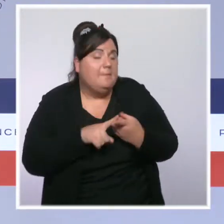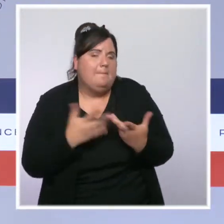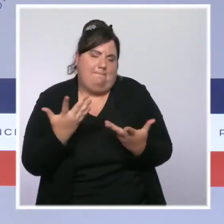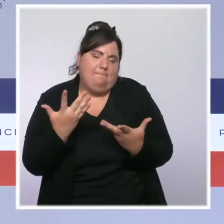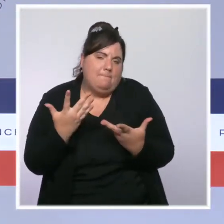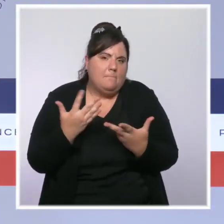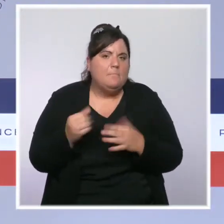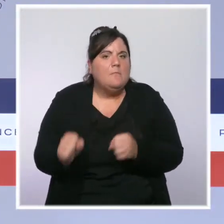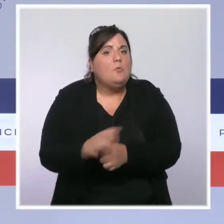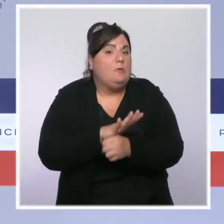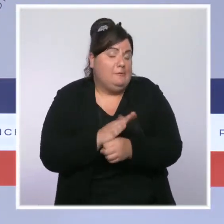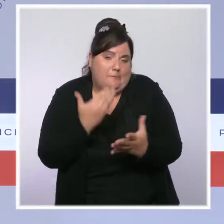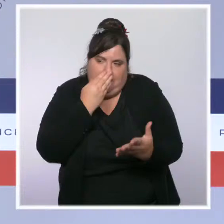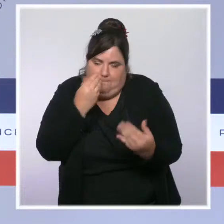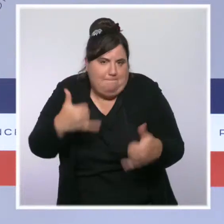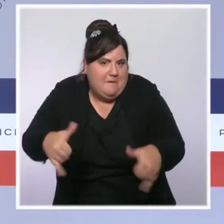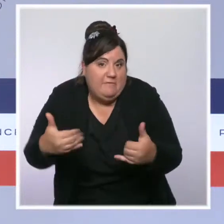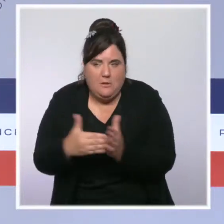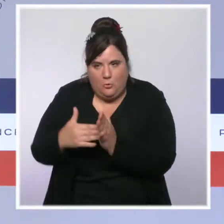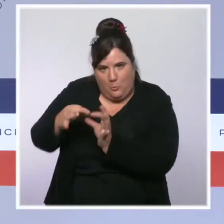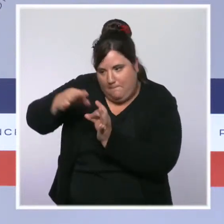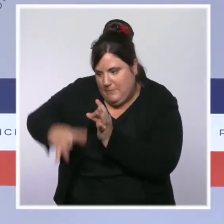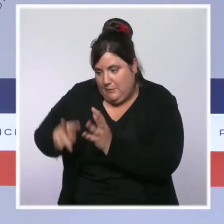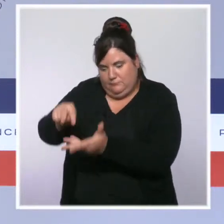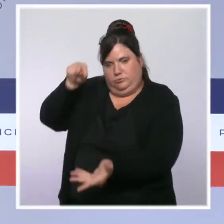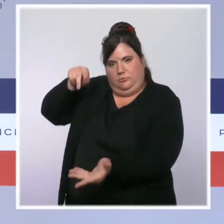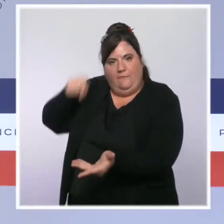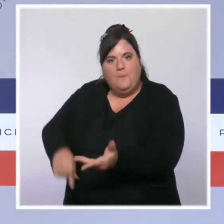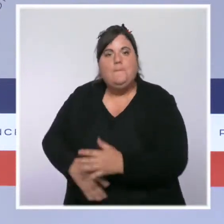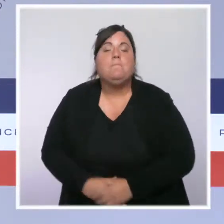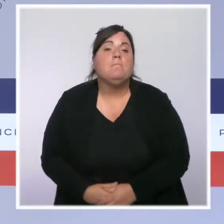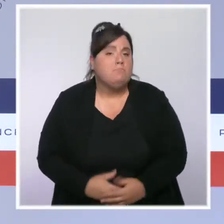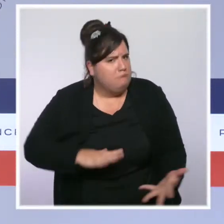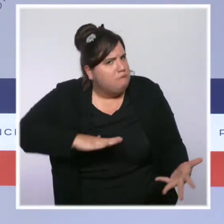L'embellie sanitaire se confirme jour après jour dans l'Hexagone. C'est une bonne nouvelle.